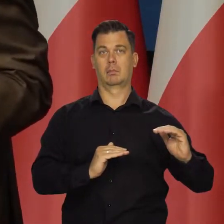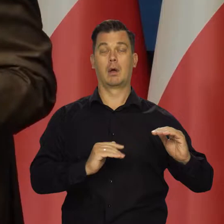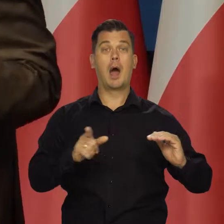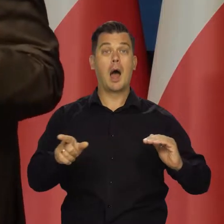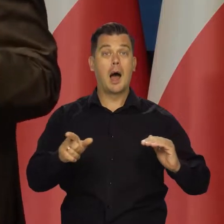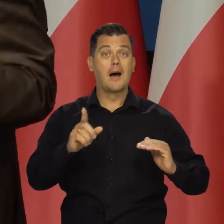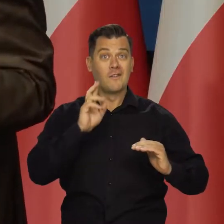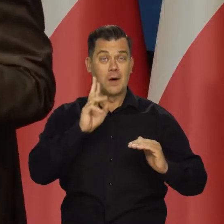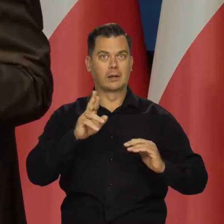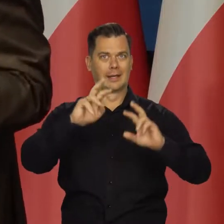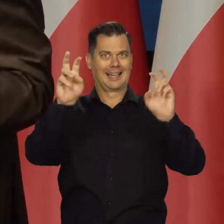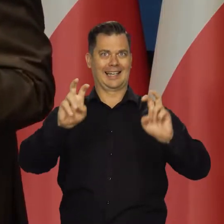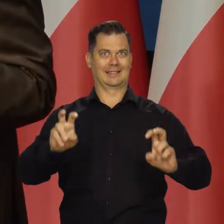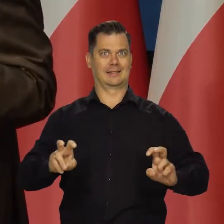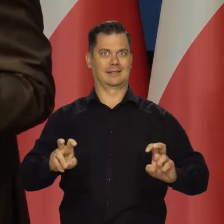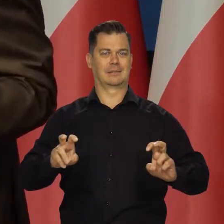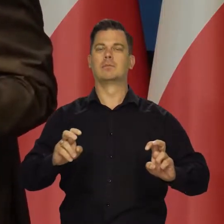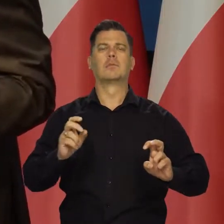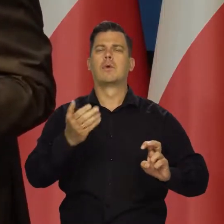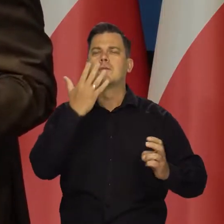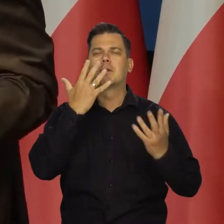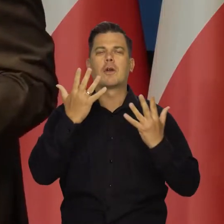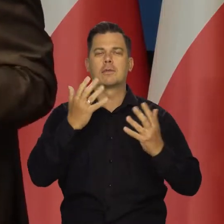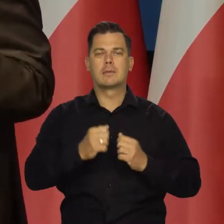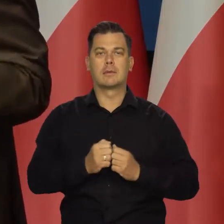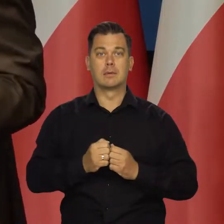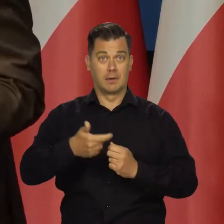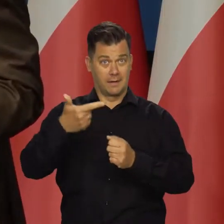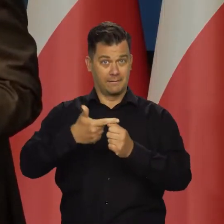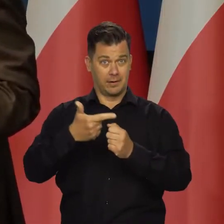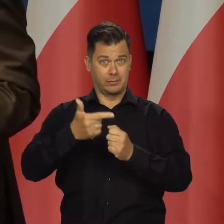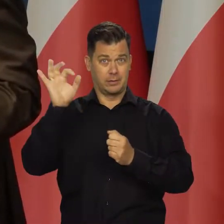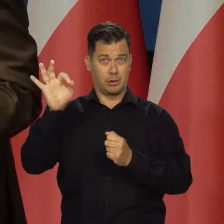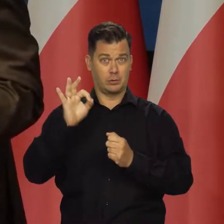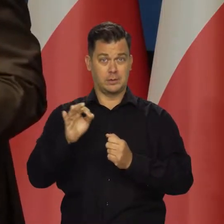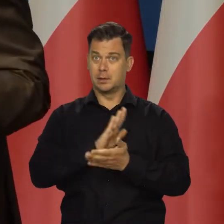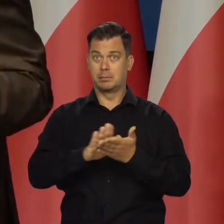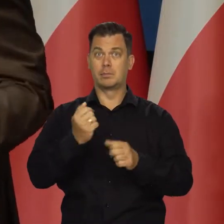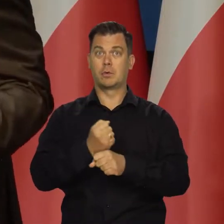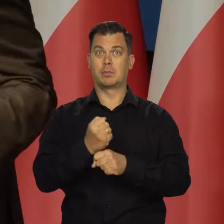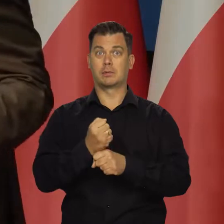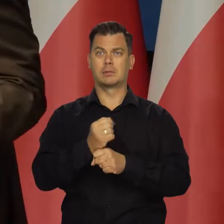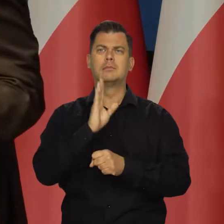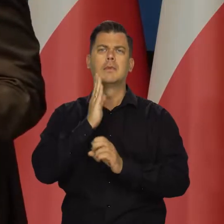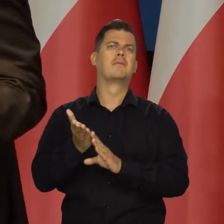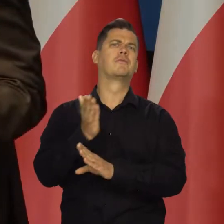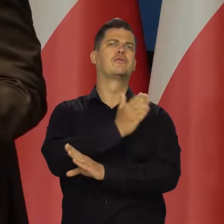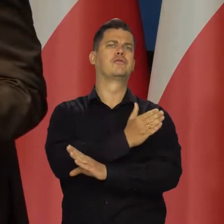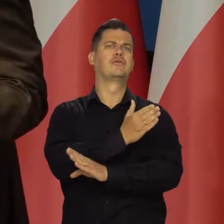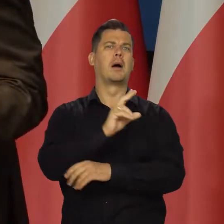a mamy rzeczywiście kryzys. Czyli co mamy? 20% bezrobocia, tak jak za naszych poprzedników bywało.